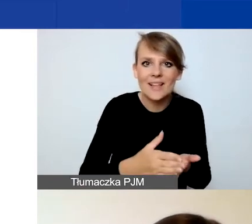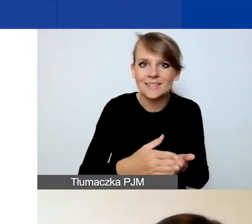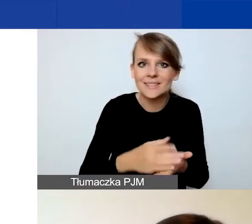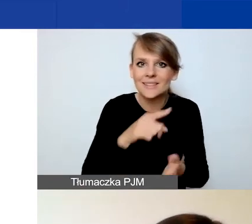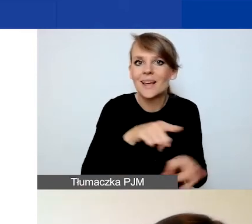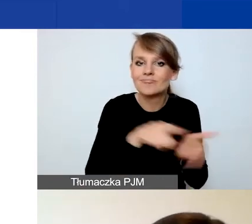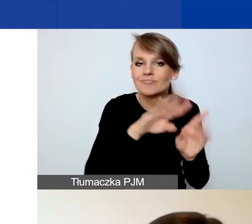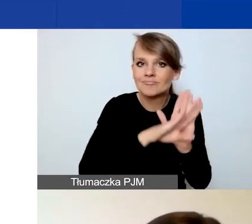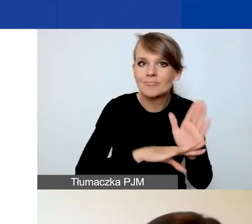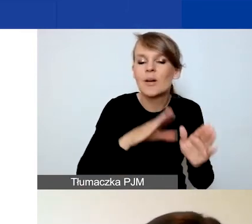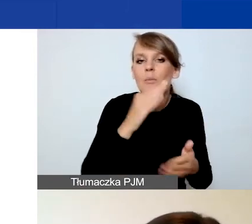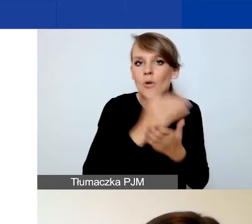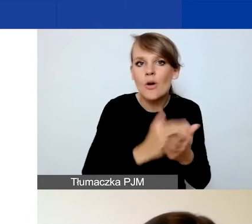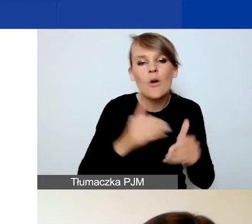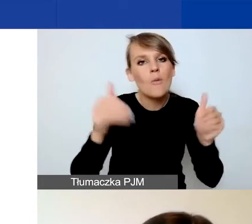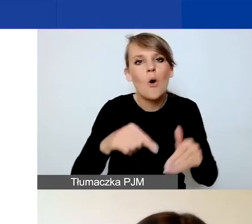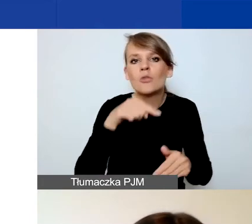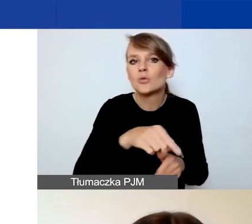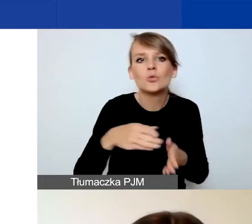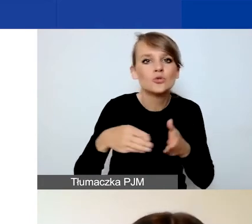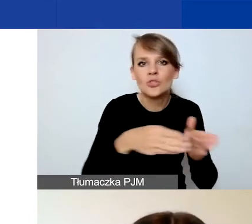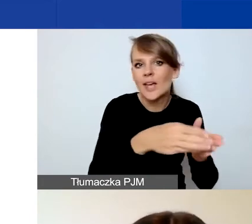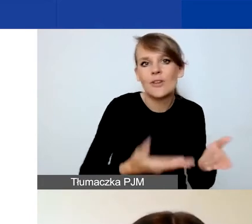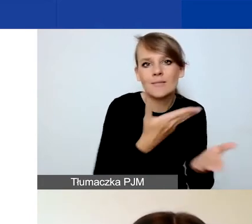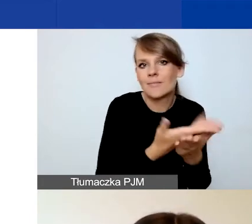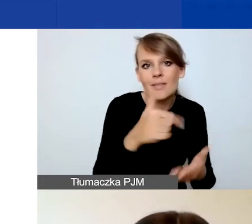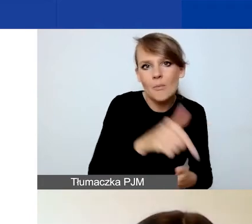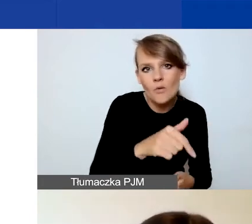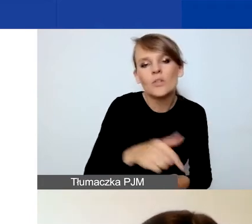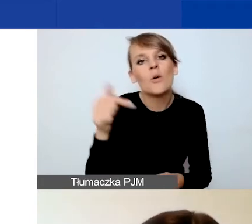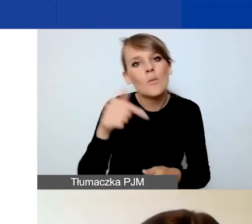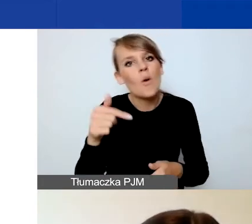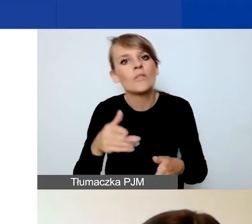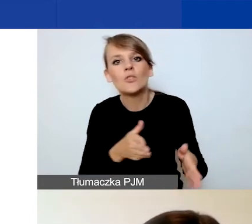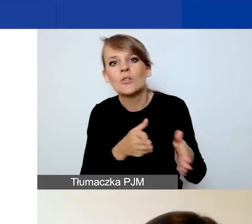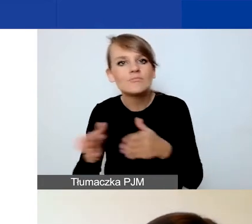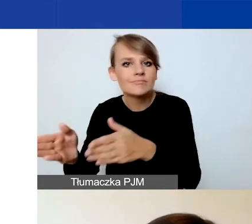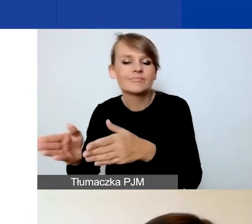to być może nie powinien być złożony w tej ścieżce, tylko w ścieżce na projekty tematyczne.